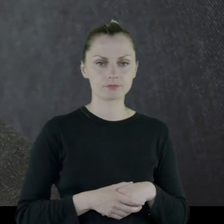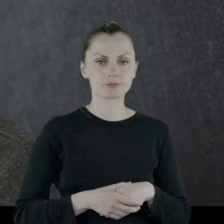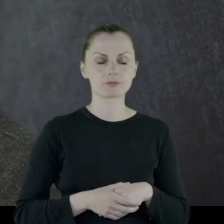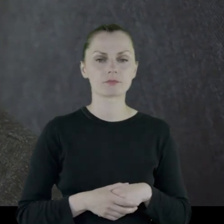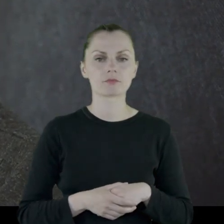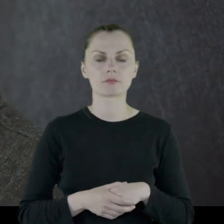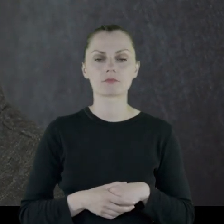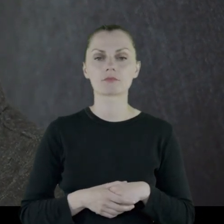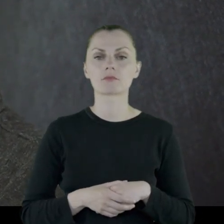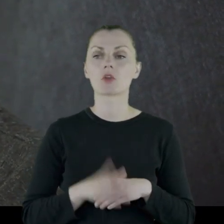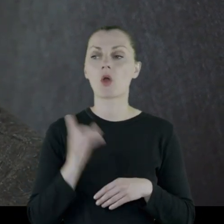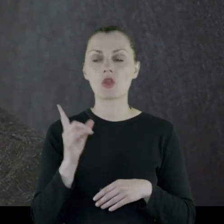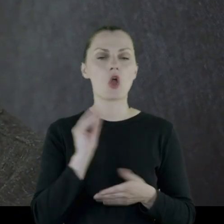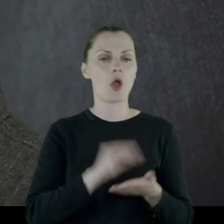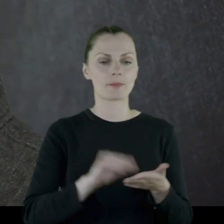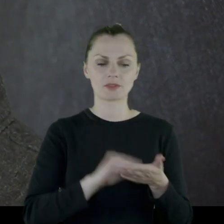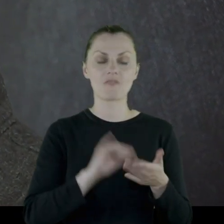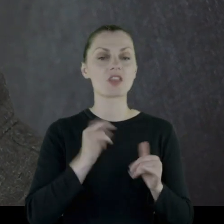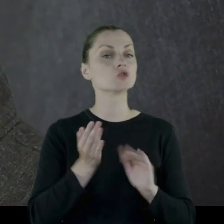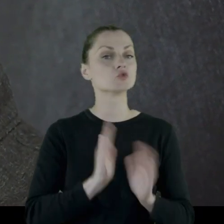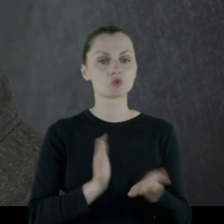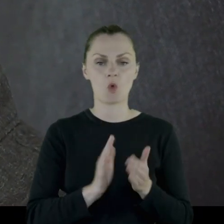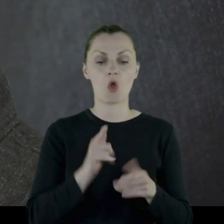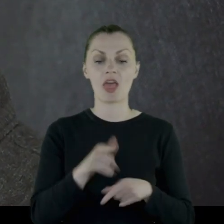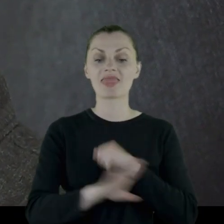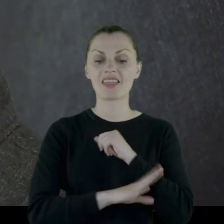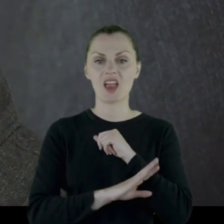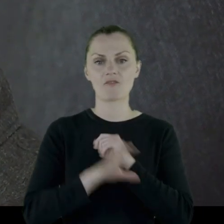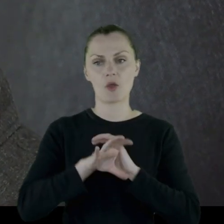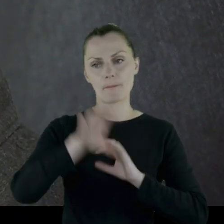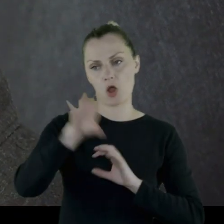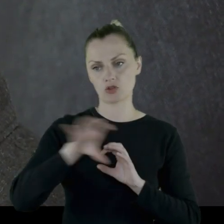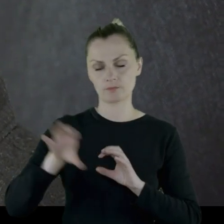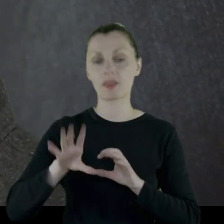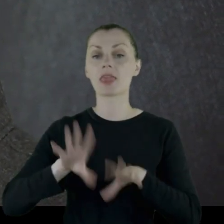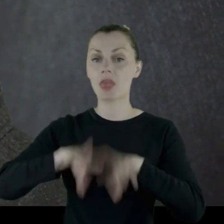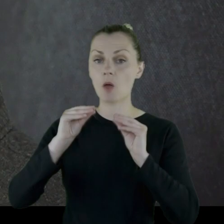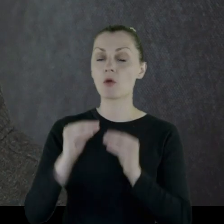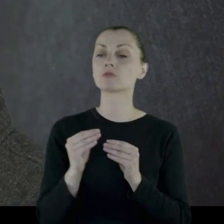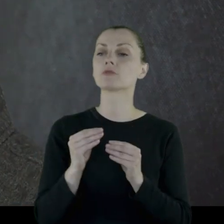w której on opisał, w jaki sposób to drewno było dzielone.